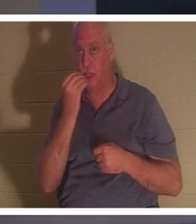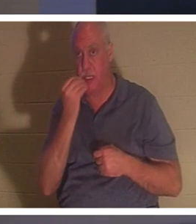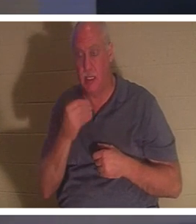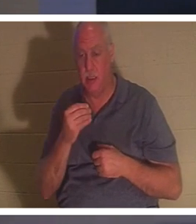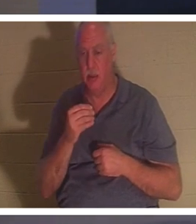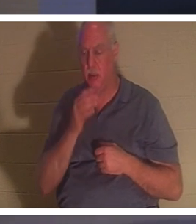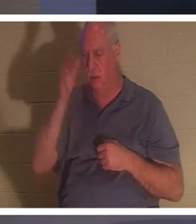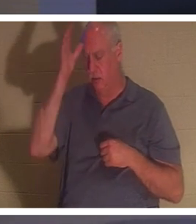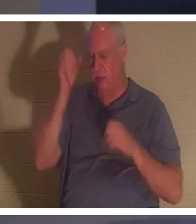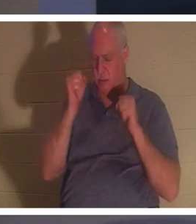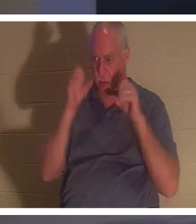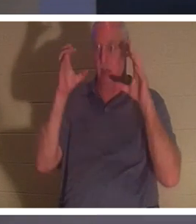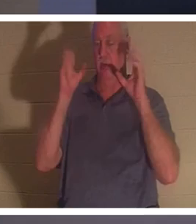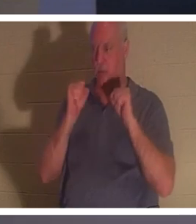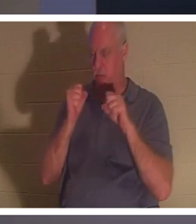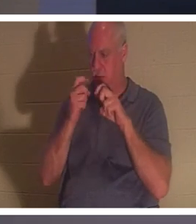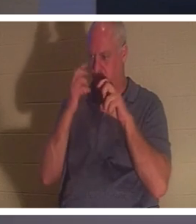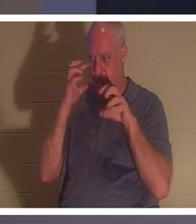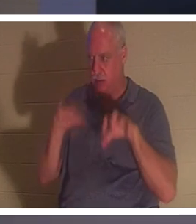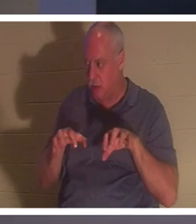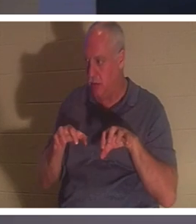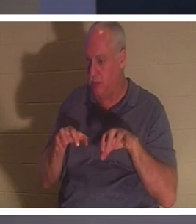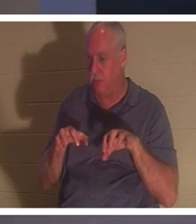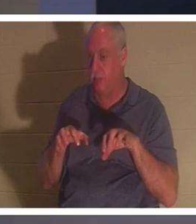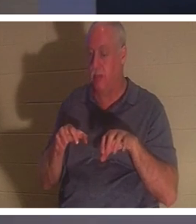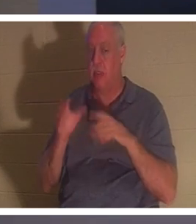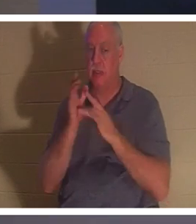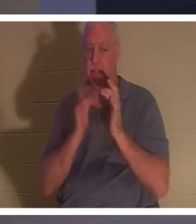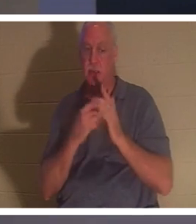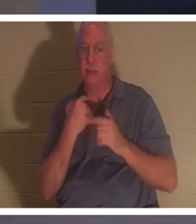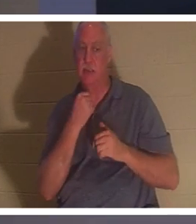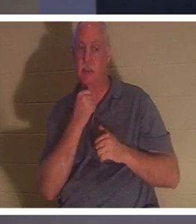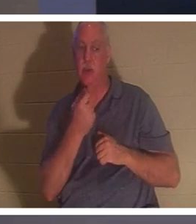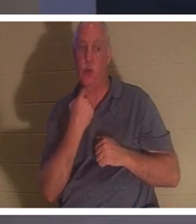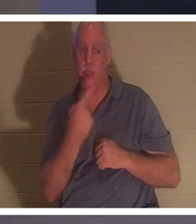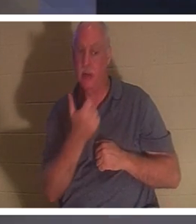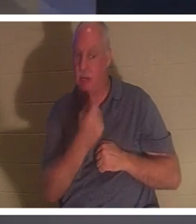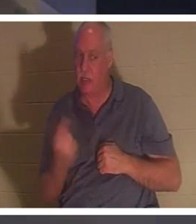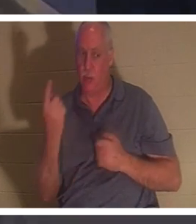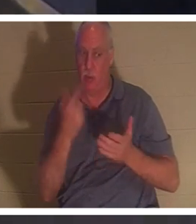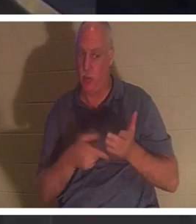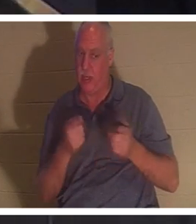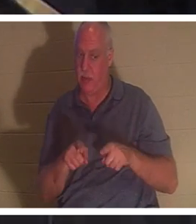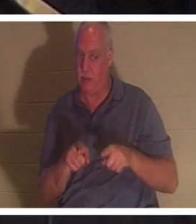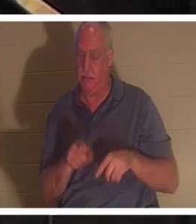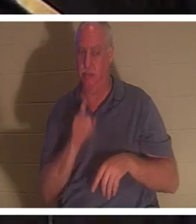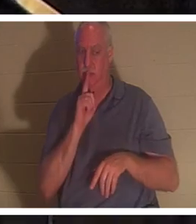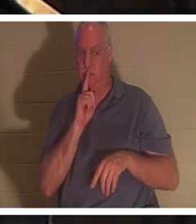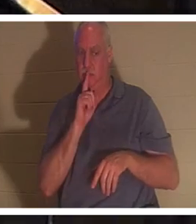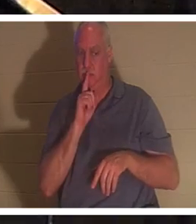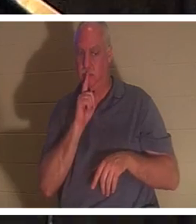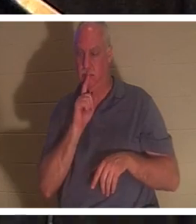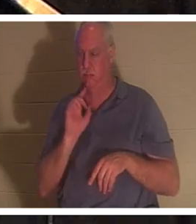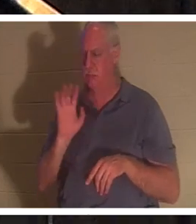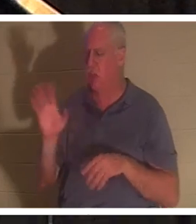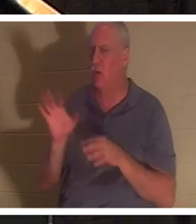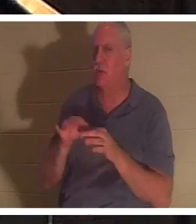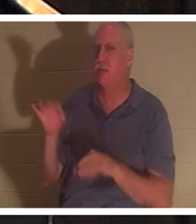mais Il leur a ordonné de ne dire à personne ce qui s'était passé." Son esprit est revenu. Quand un croyant